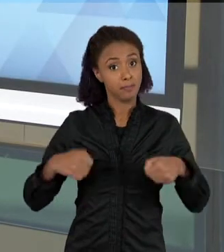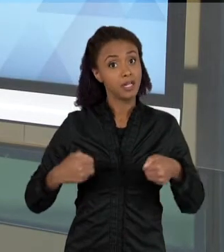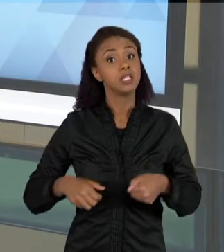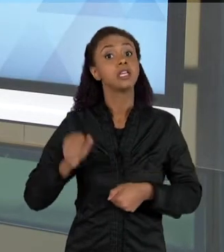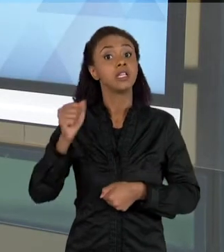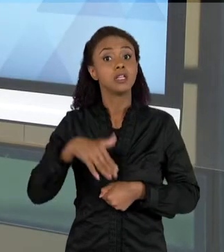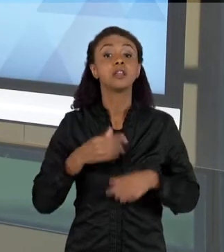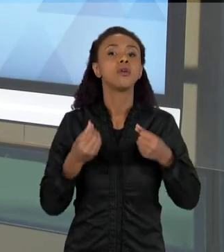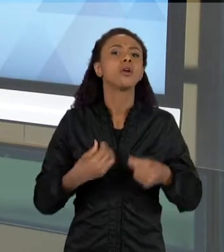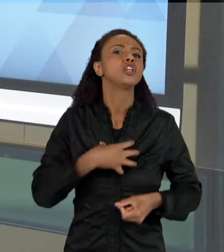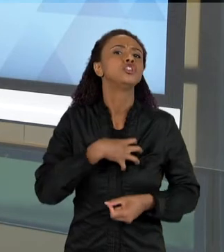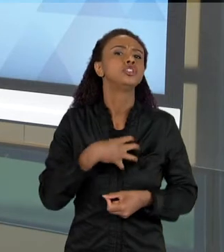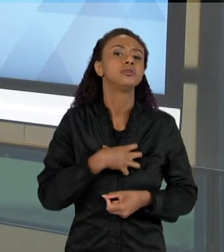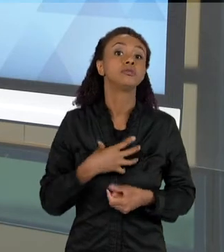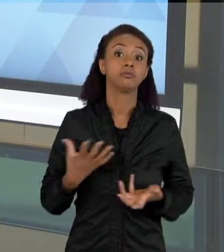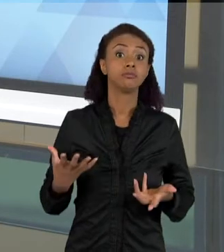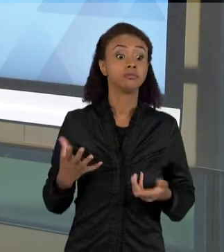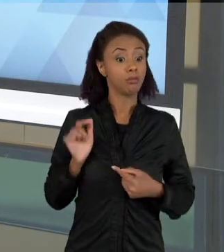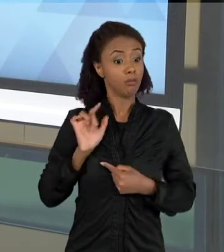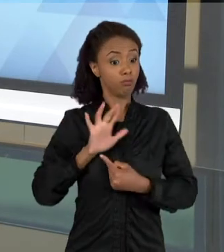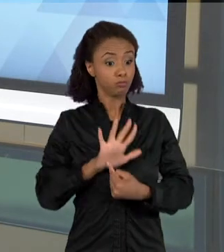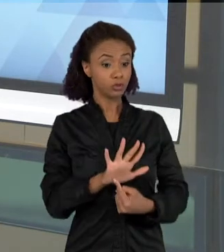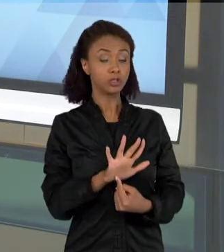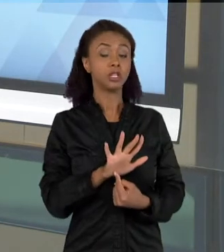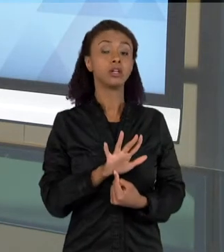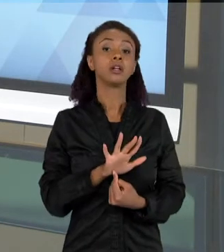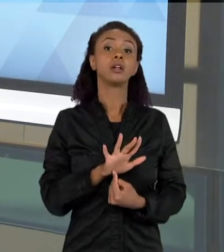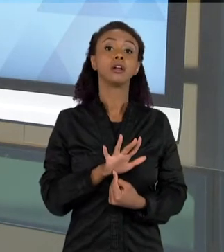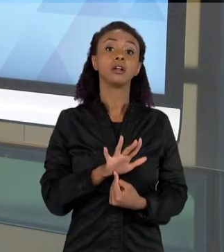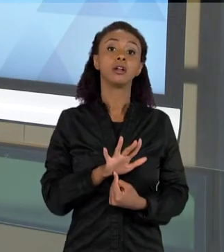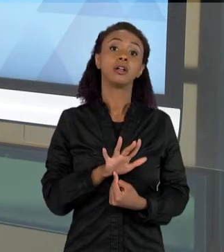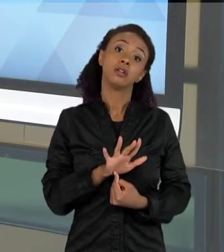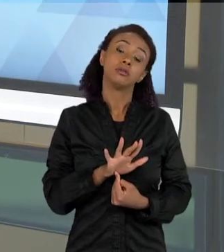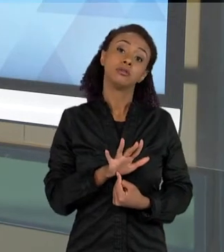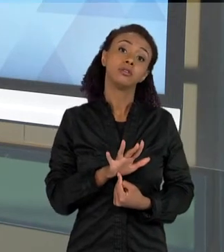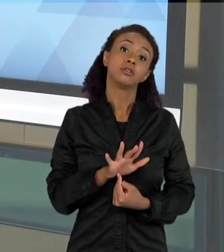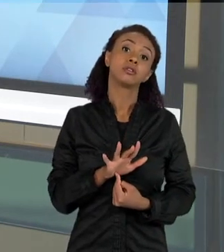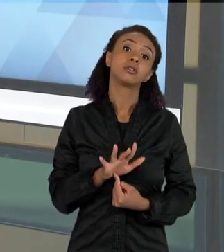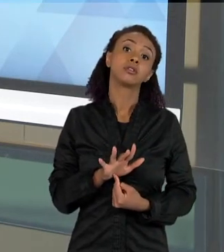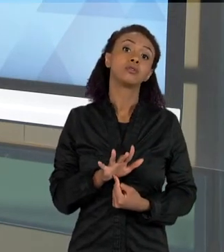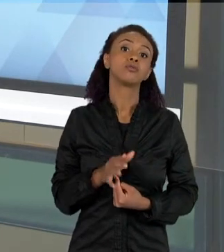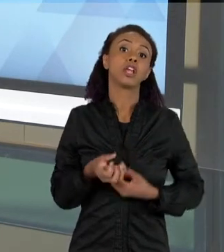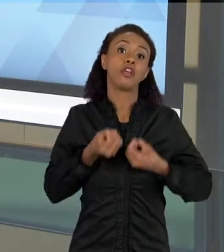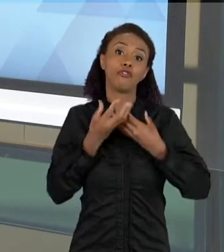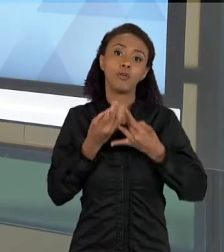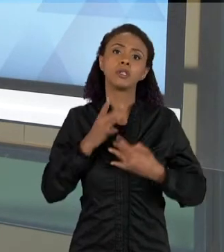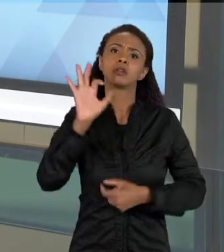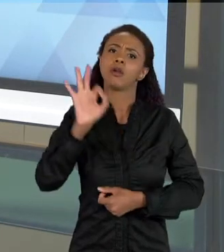FORMA DE REPRESENTAÇÃO DE DADO E TAMBÉM COMO ESTRATÉGIA PARA VOCÊ